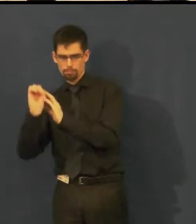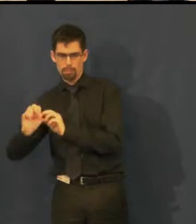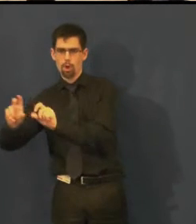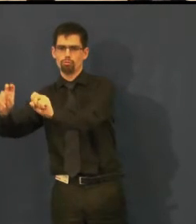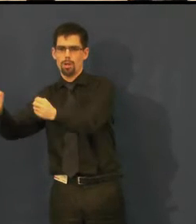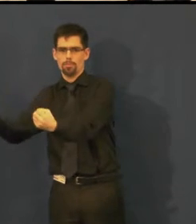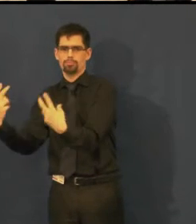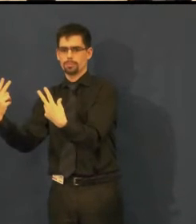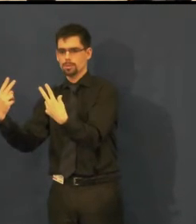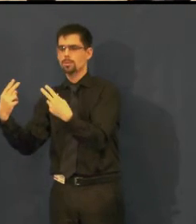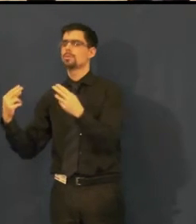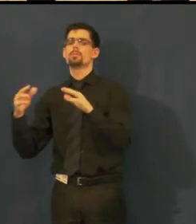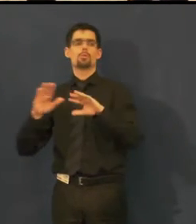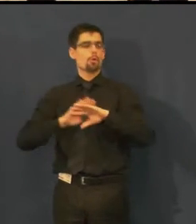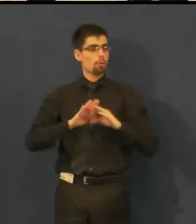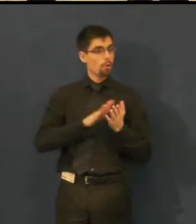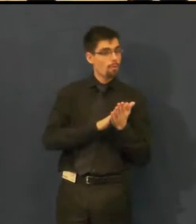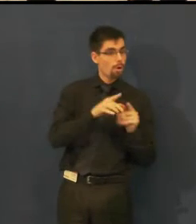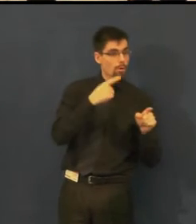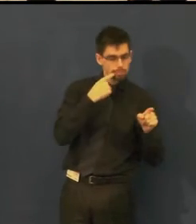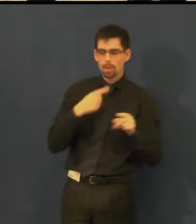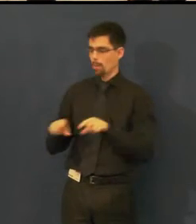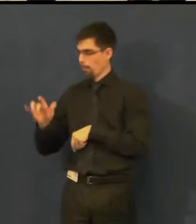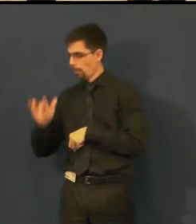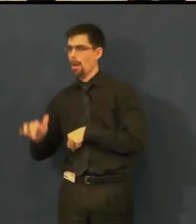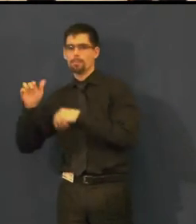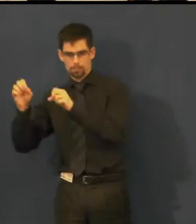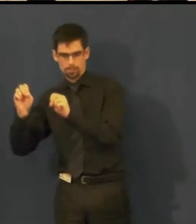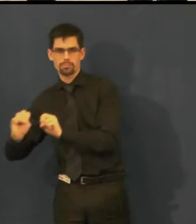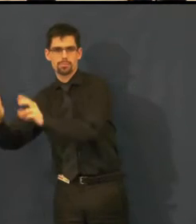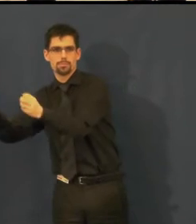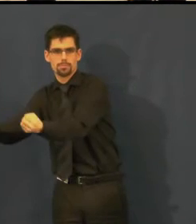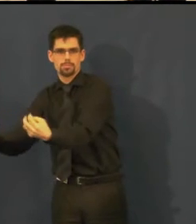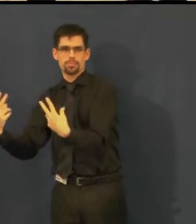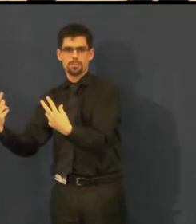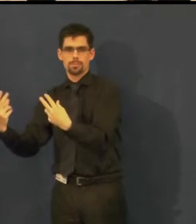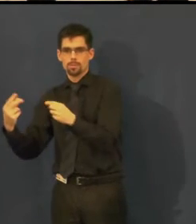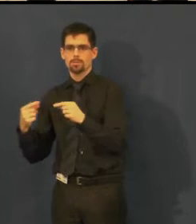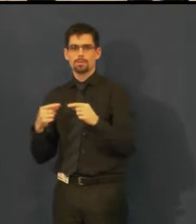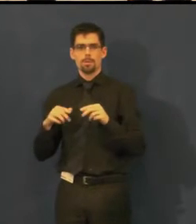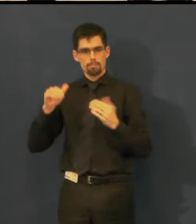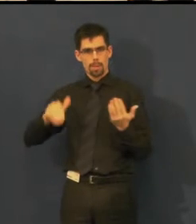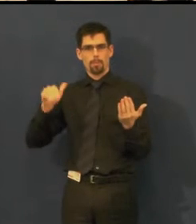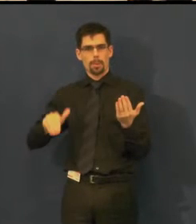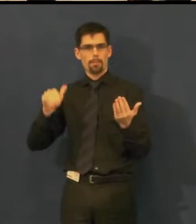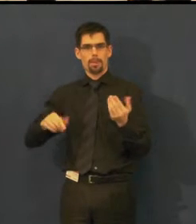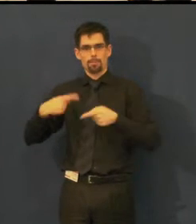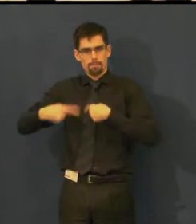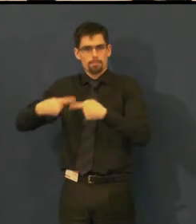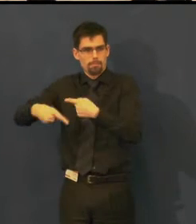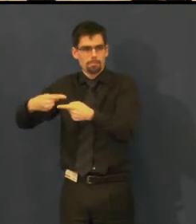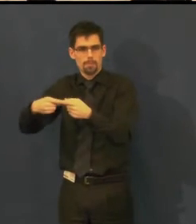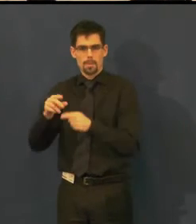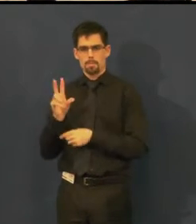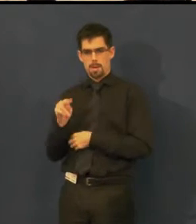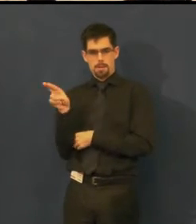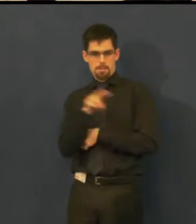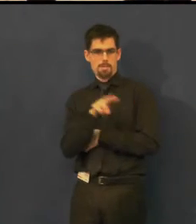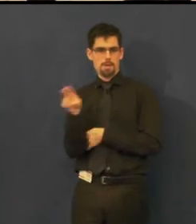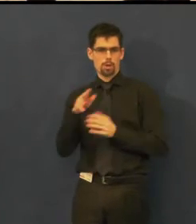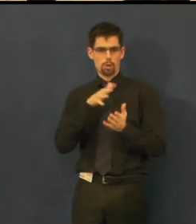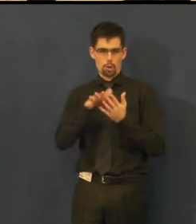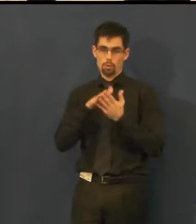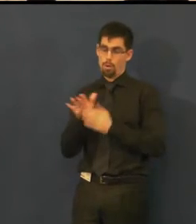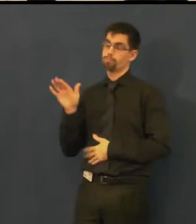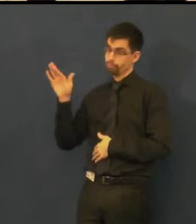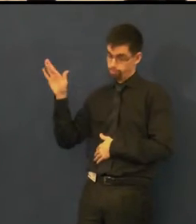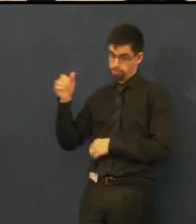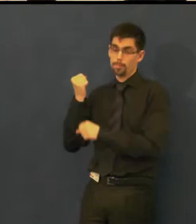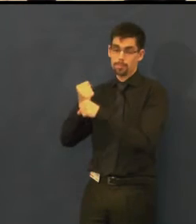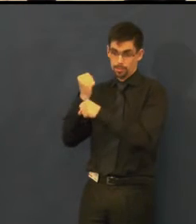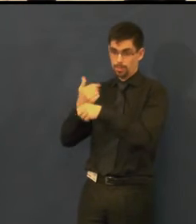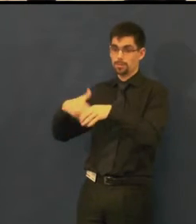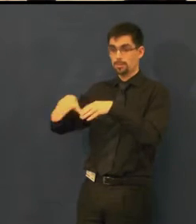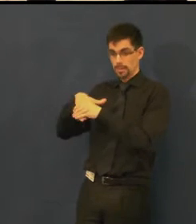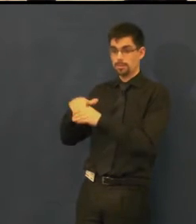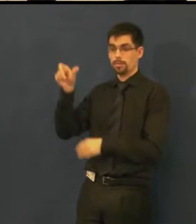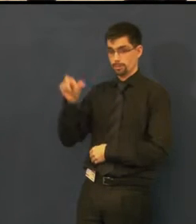má před sebou počítač, titulkovací zařízení a obrazovku, kde vidí, a sluchátka samozřejmě,